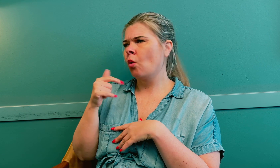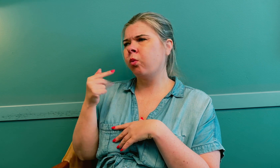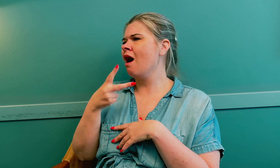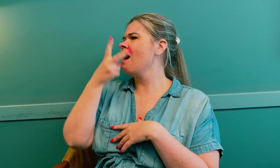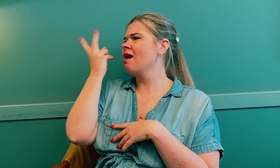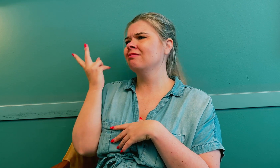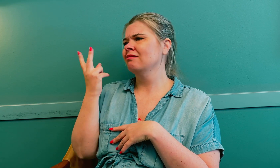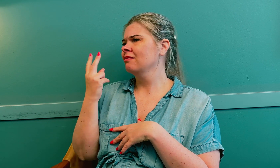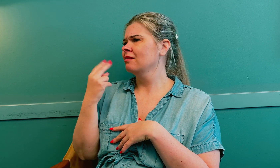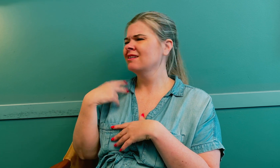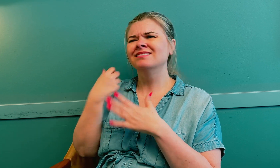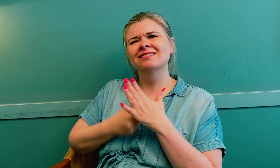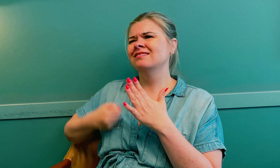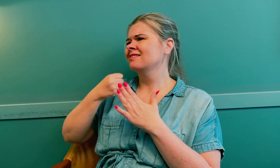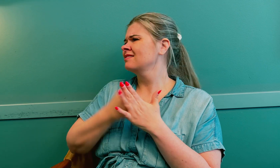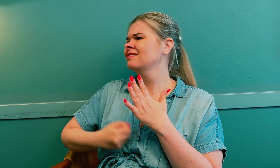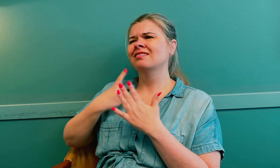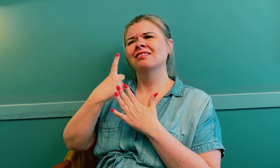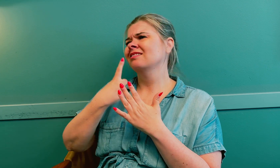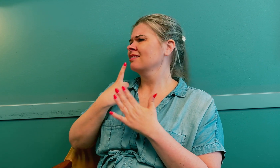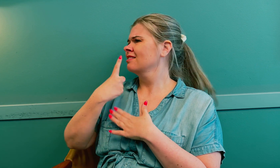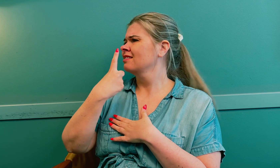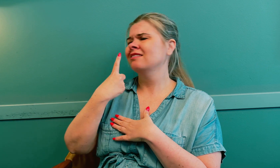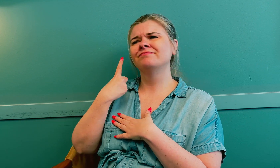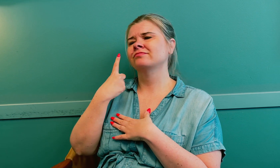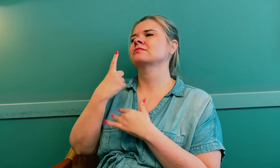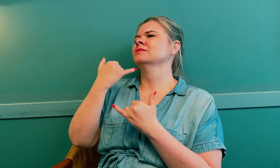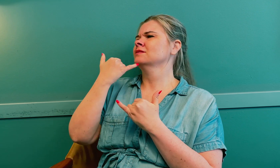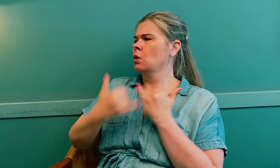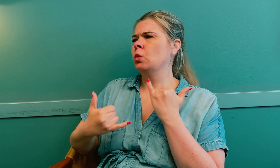Jeg følte at det var noe annet. Det var en kamp med legene.